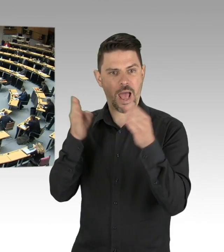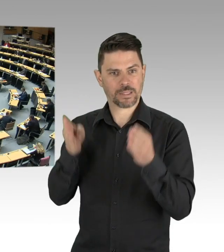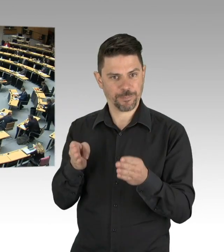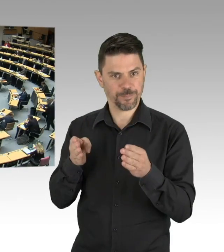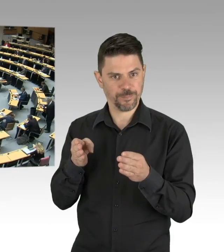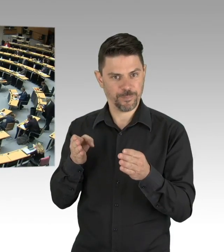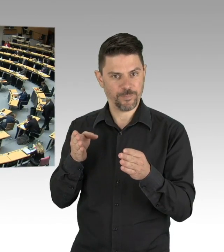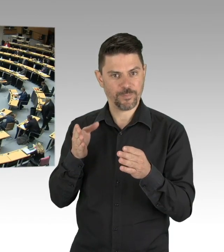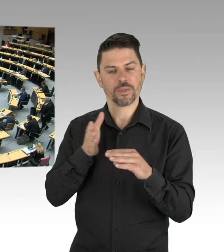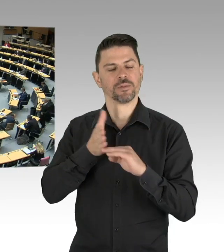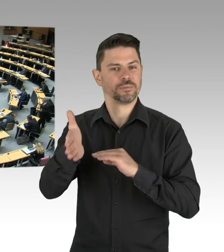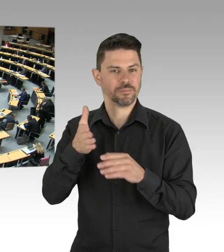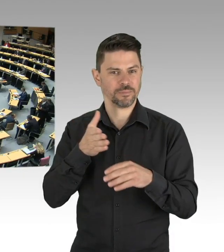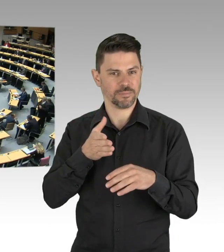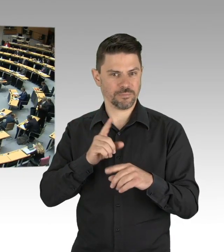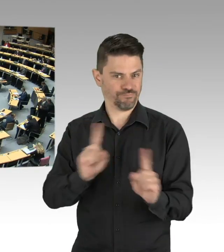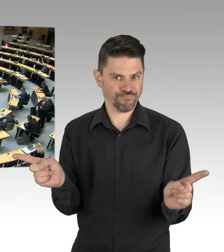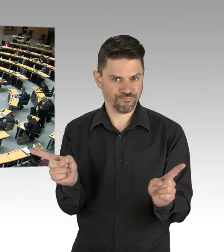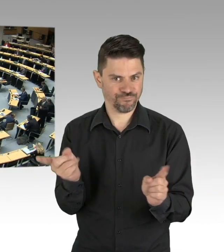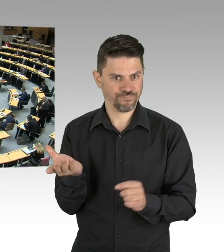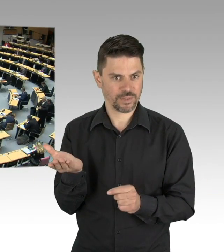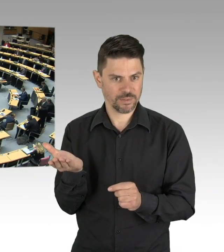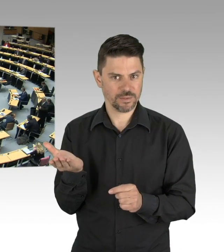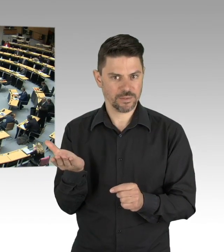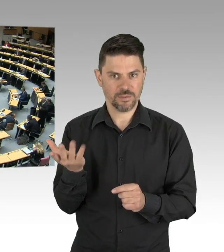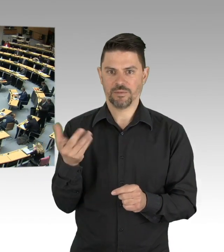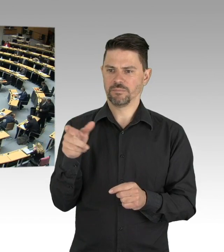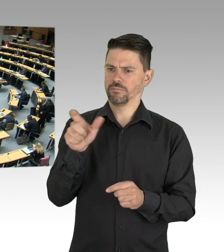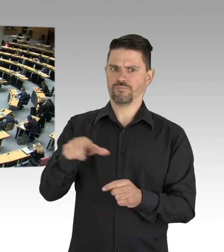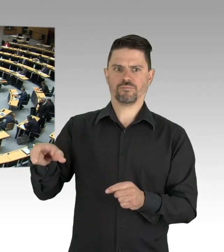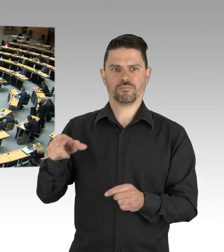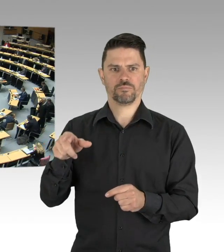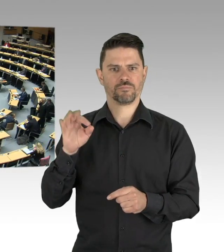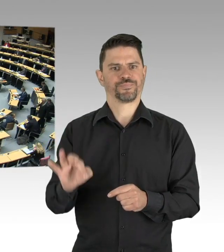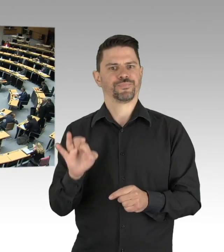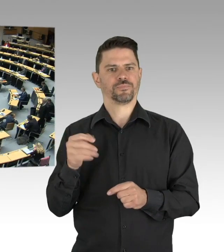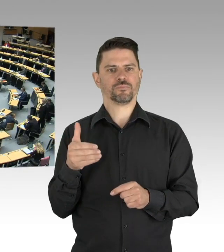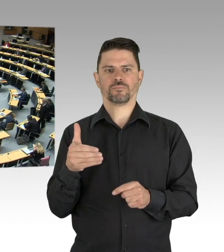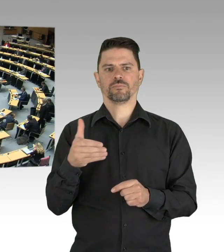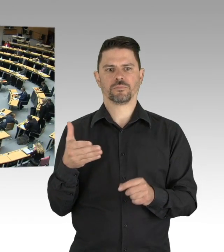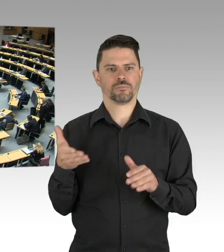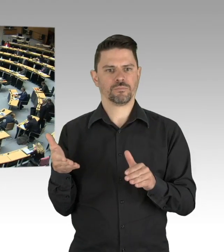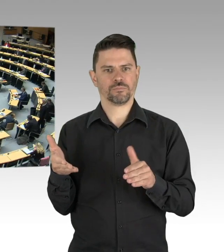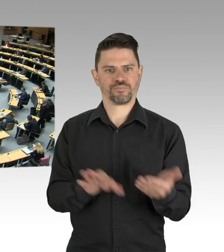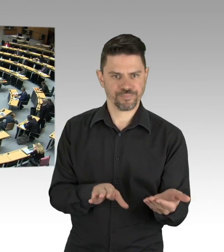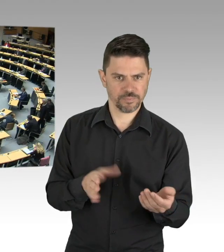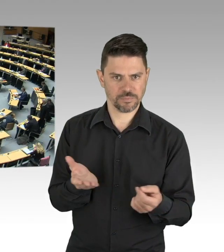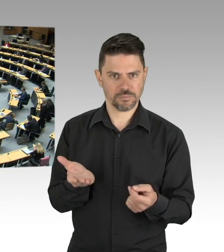da kommt wieder der Staat ins Spiel, genau das, was der Senat schnell gemacht hat, als er die Soforthilfepaket I bis V auf den Weg gebracht hat.